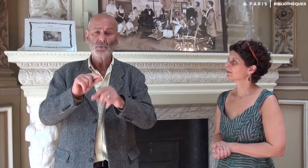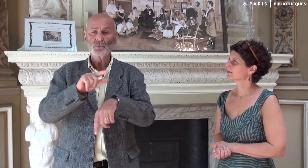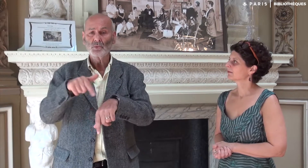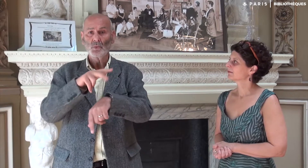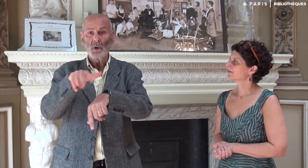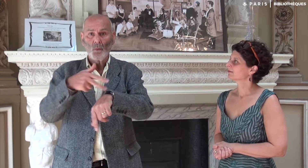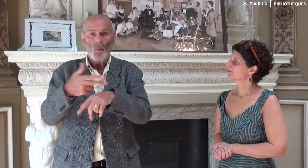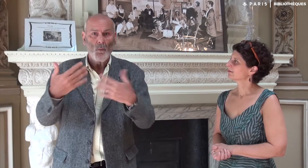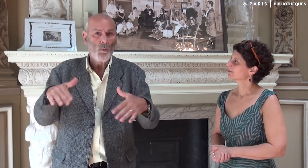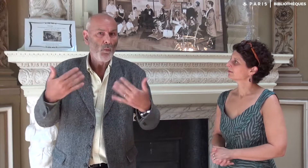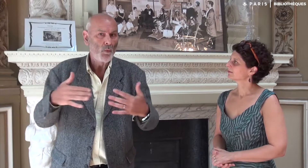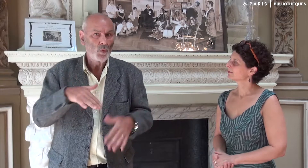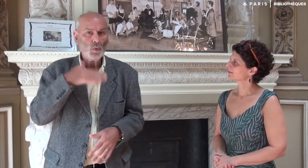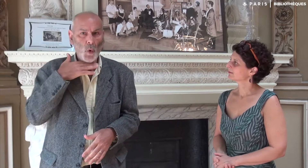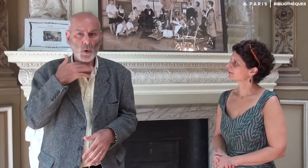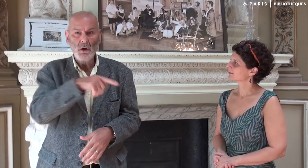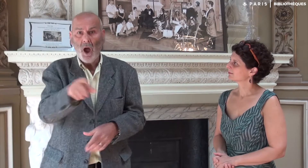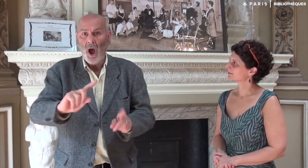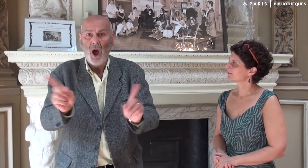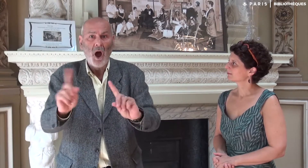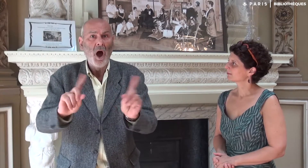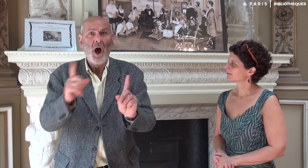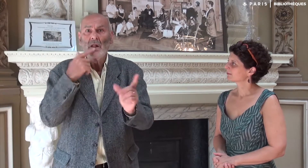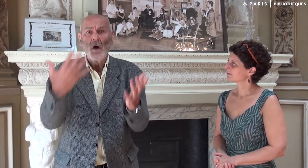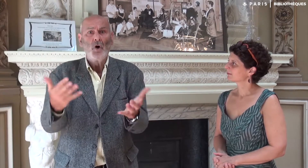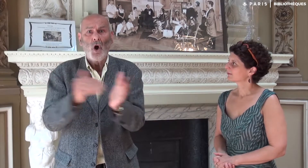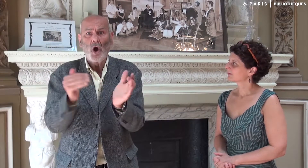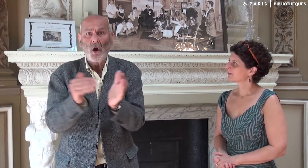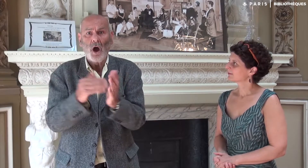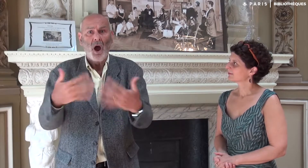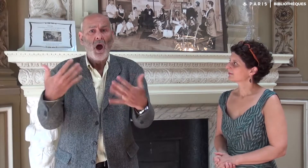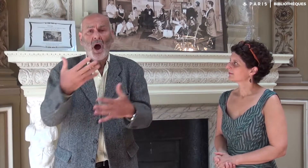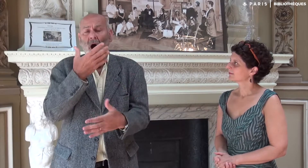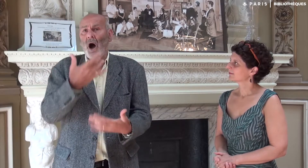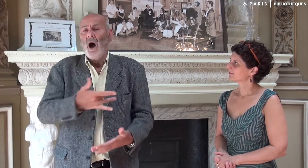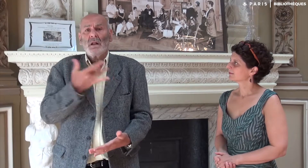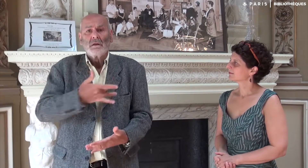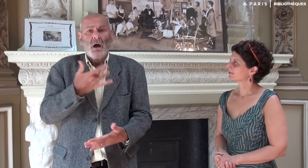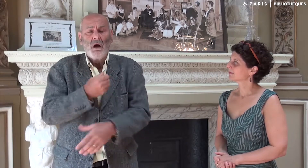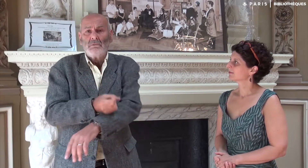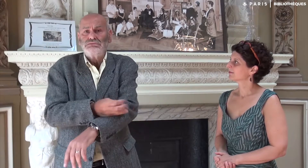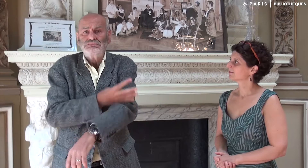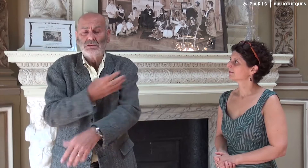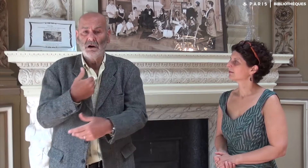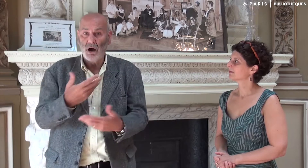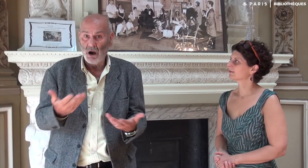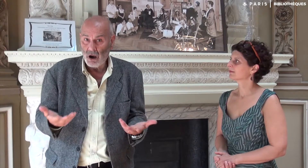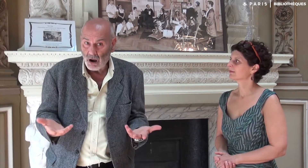Cela durait 2 ou 3 heures, je croyais que c’était trop. Mais les élèves en redemandaient ! Ils trouvaient ça intéressant, émouvant, à ma grande surprise !